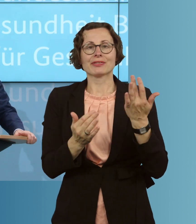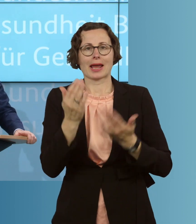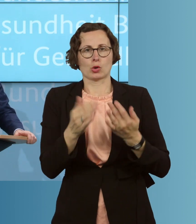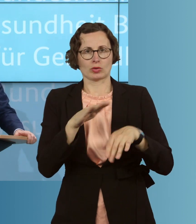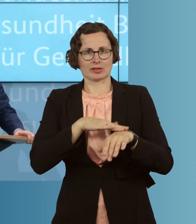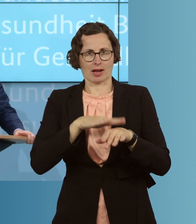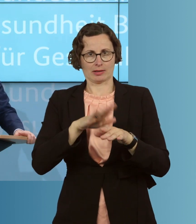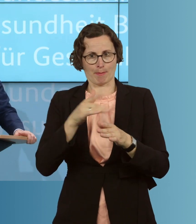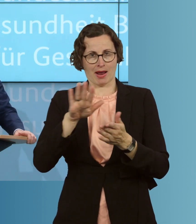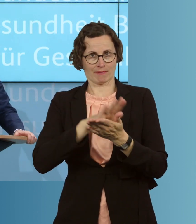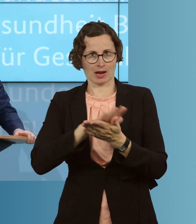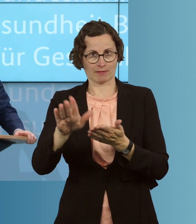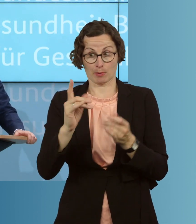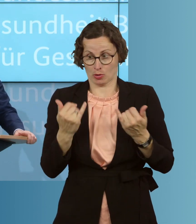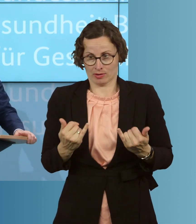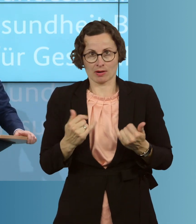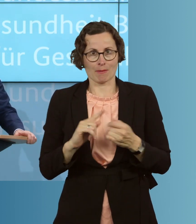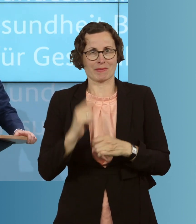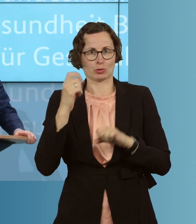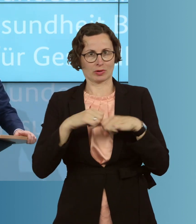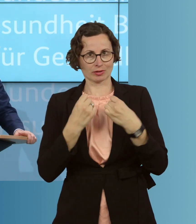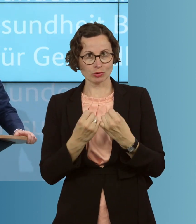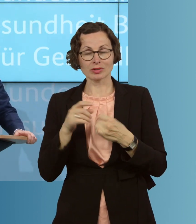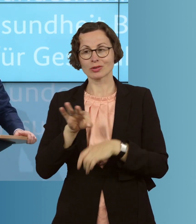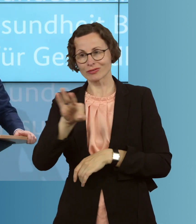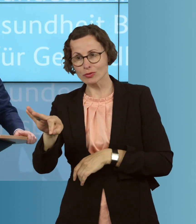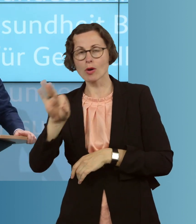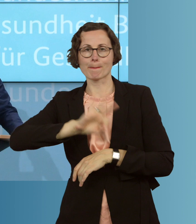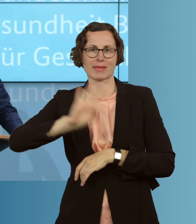auch in dieser besonderen Situation, umsetzbar sind. Ähnliches wollen